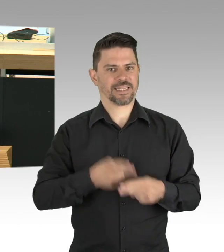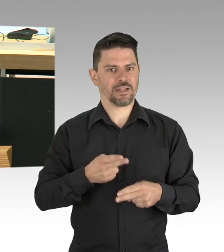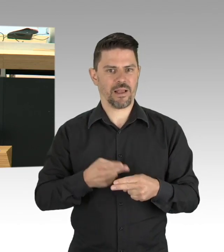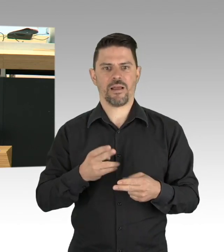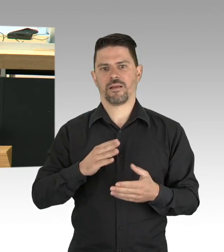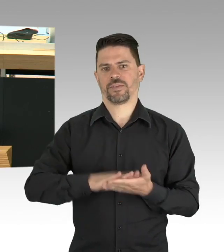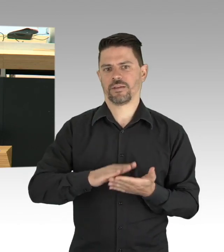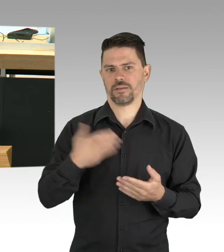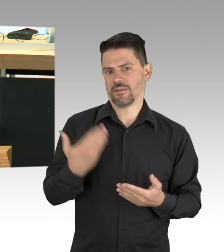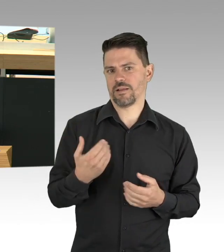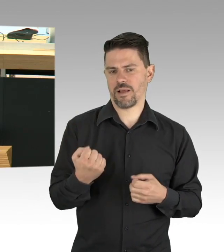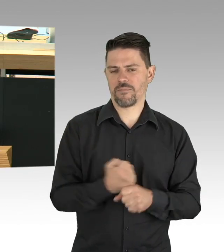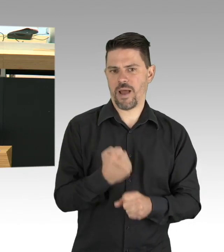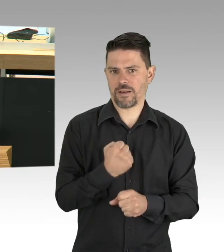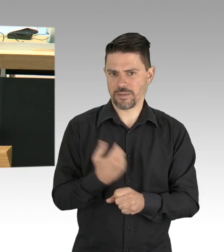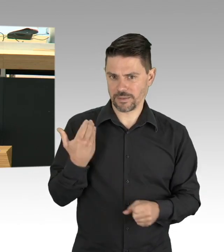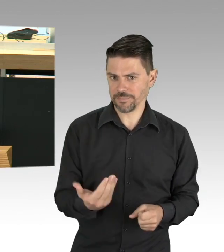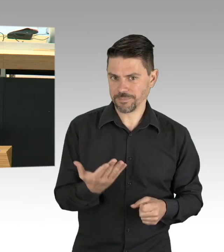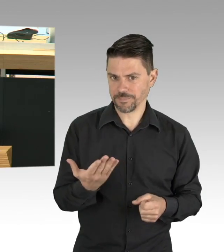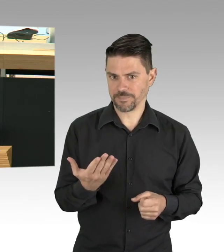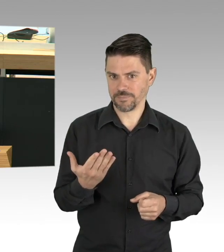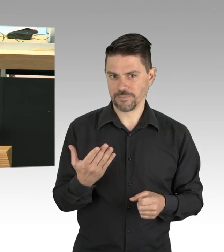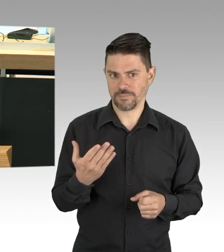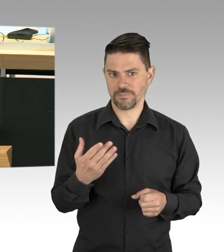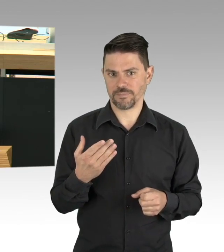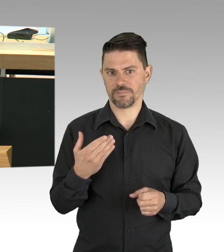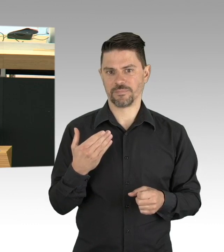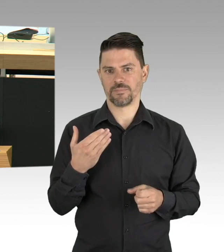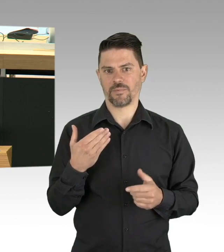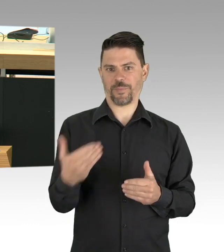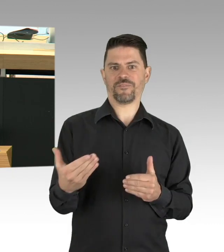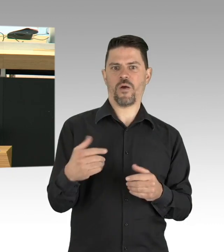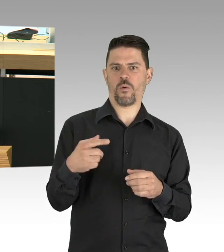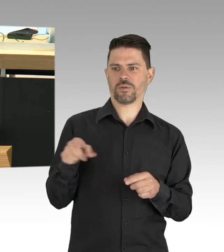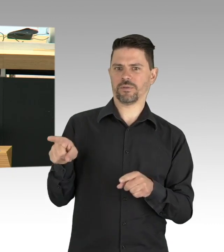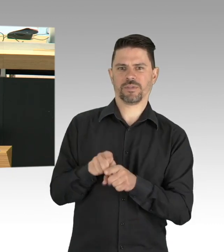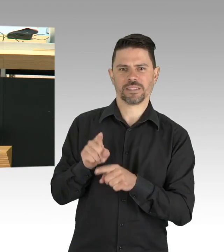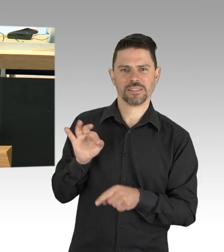damit das Leben schon weitergeht, sondern über Menschen, die sich keinen anderen Ausweg aus der Isolation wissen,